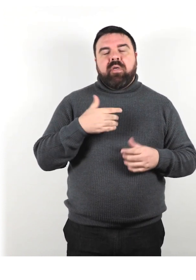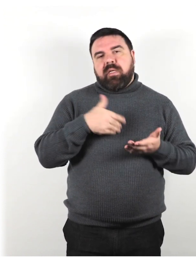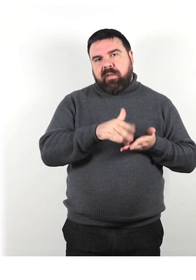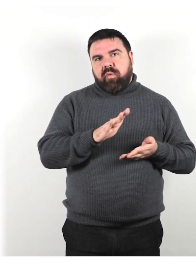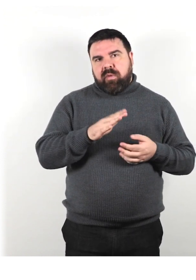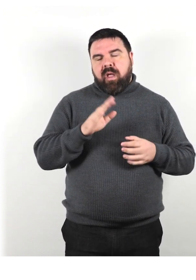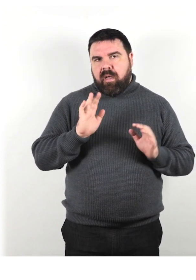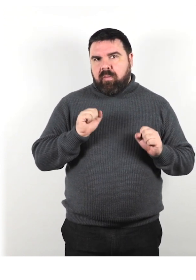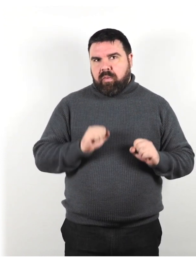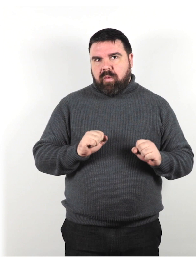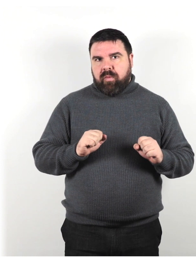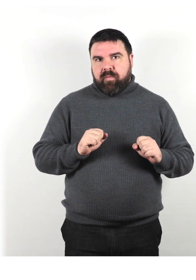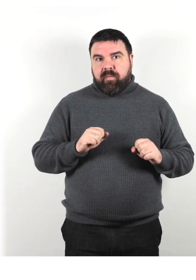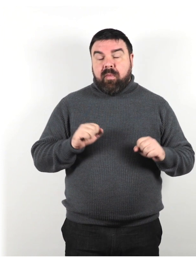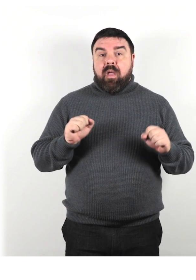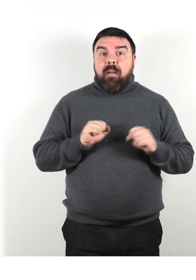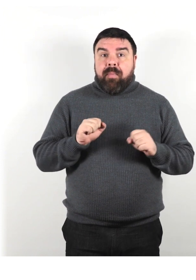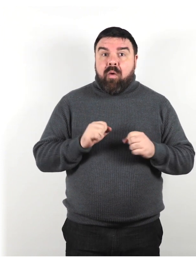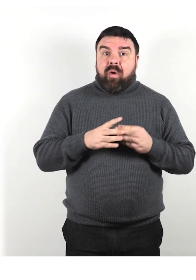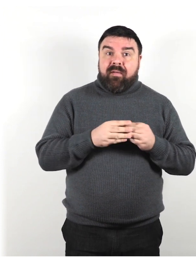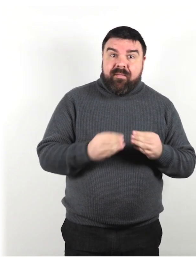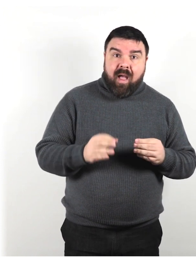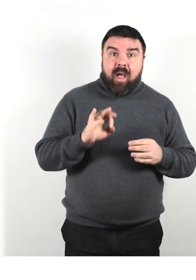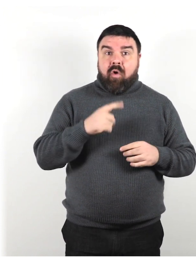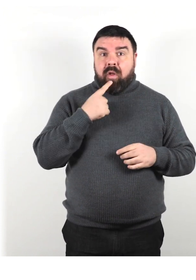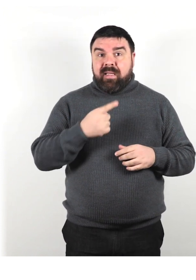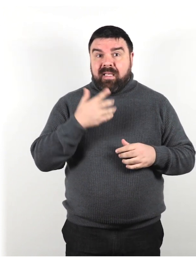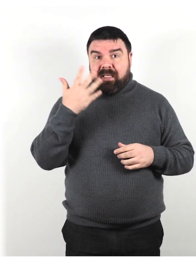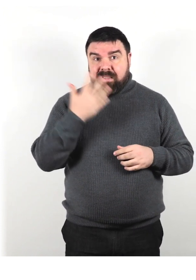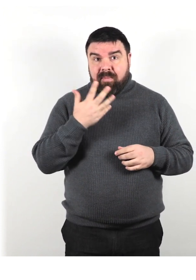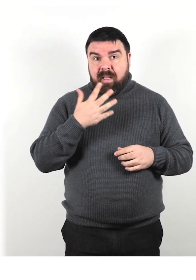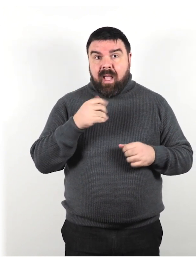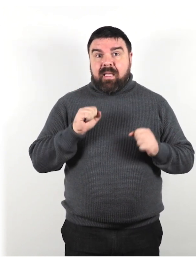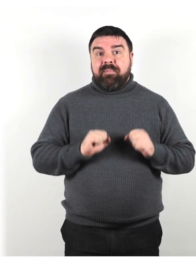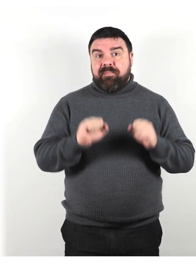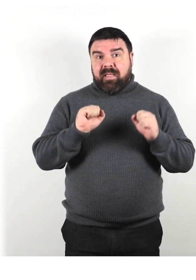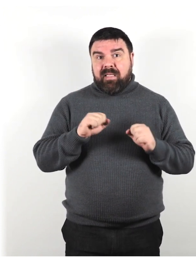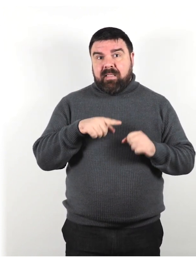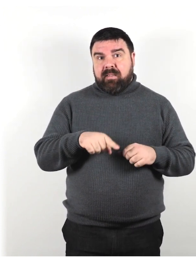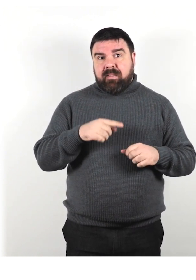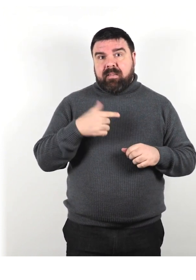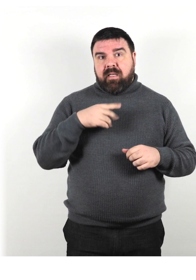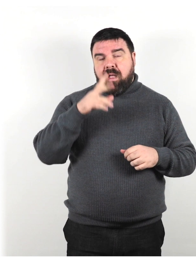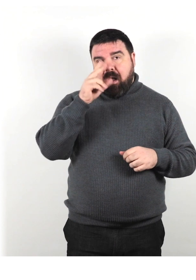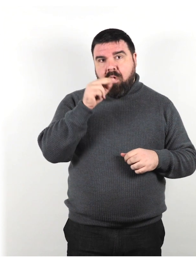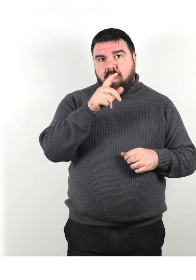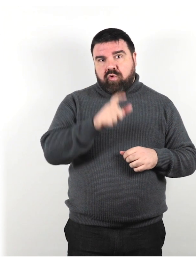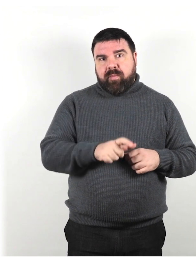Non lasciare che la tua paura di fare o dire qualcosa di "sbagliato" ti impedisca di conoscere una persona con disabilità.